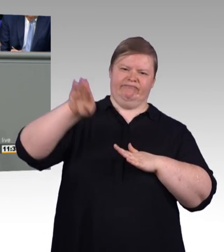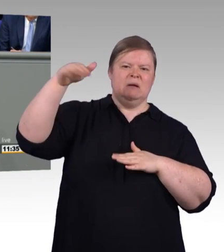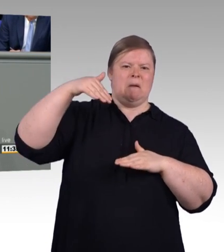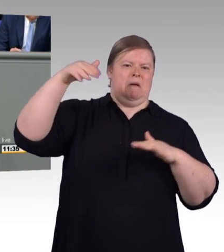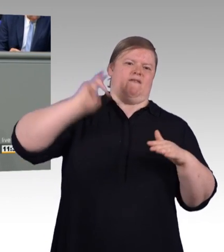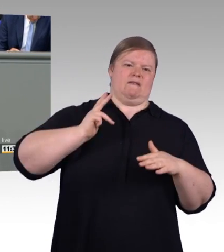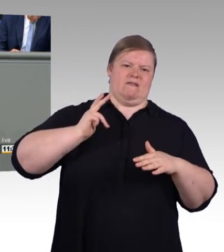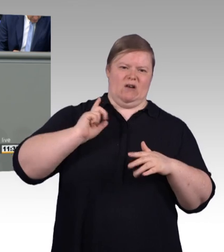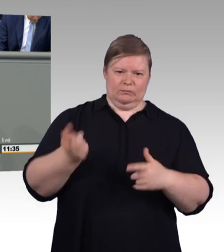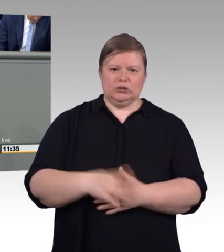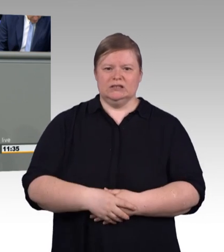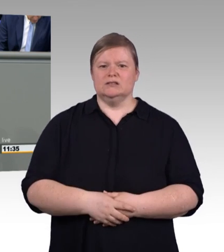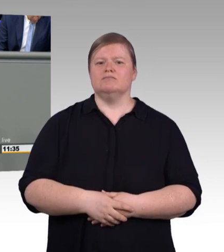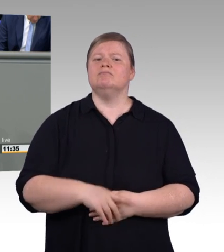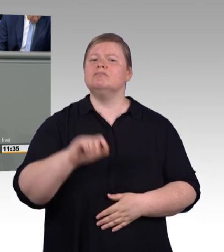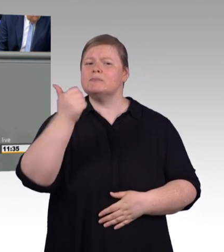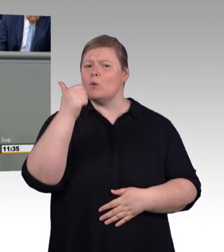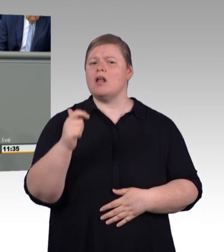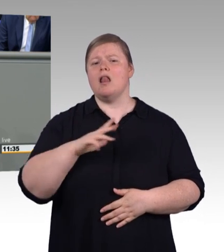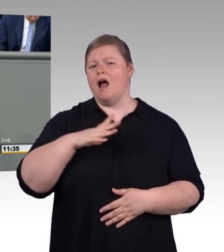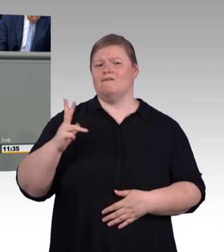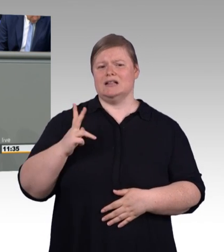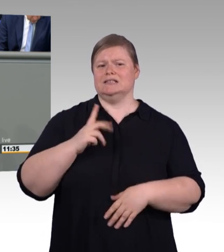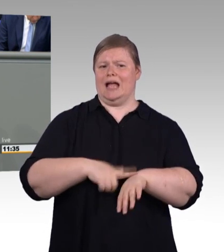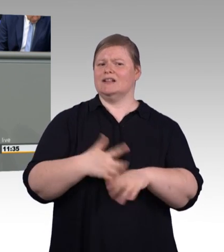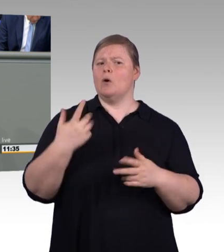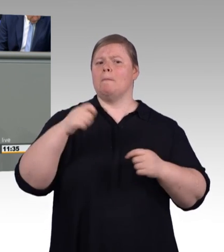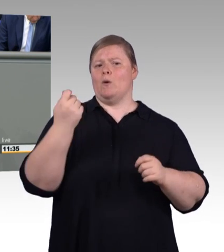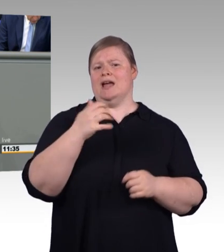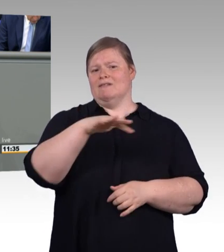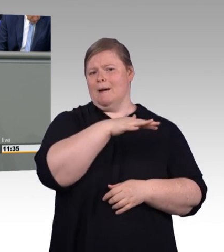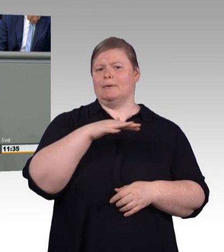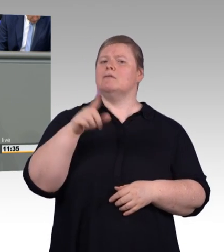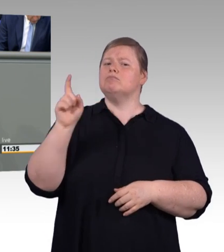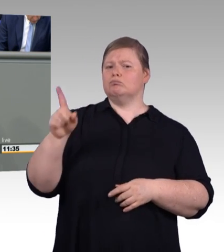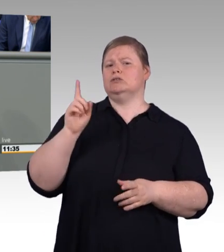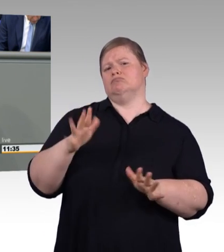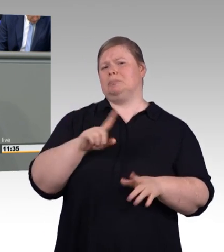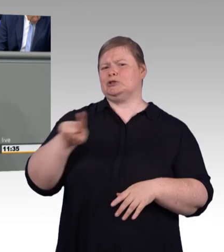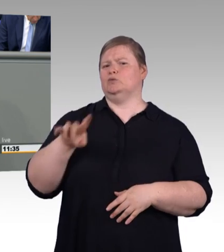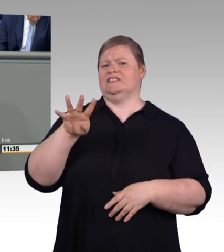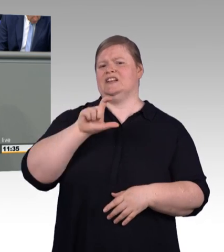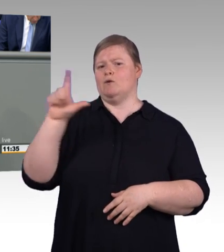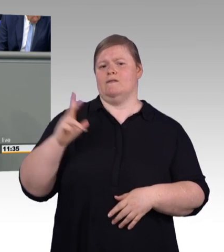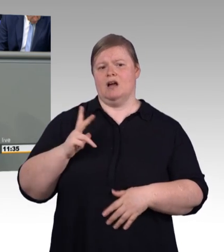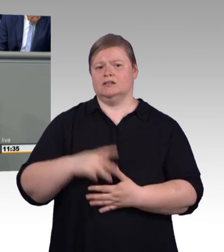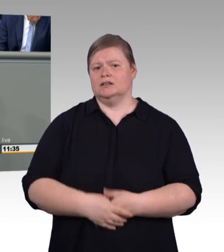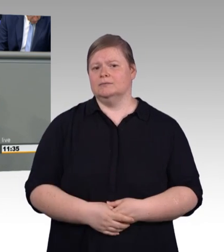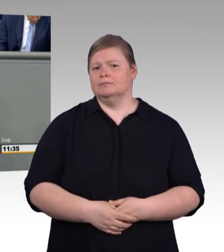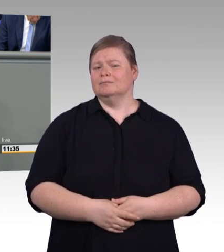viele Ausbildungsstellen bleiben aber unbesetzt. Stattdessen produzieren wir Heerscharen von Studienabbrechern,